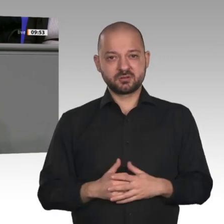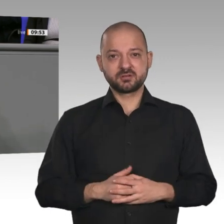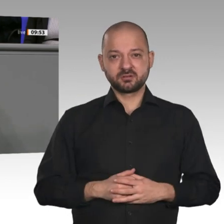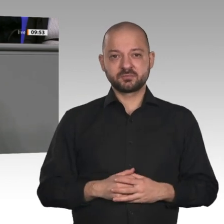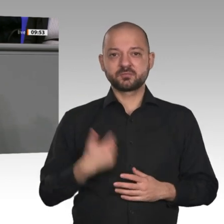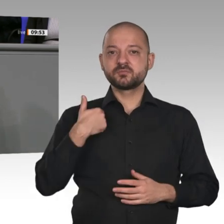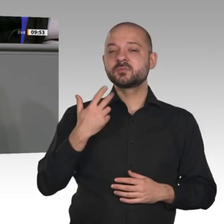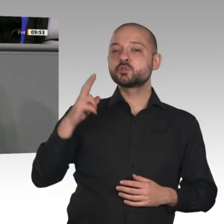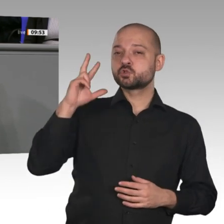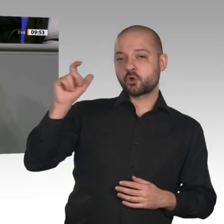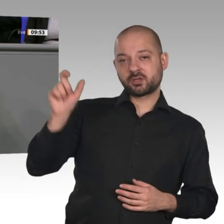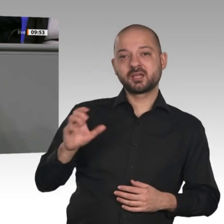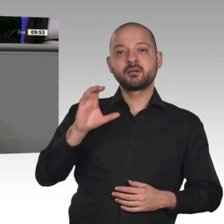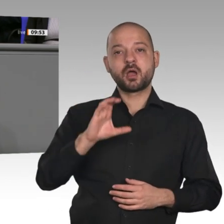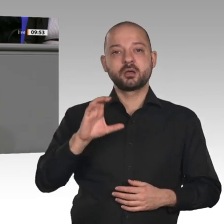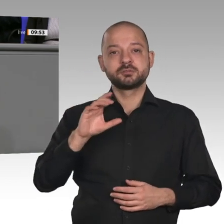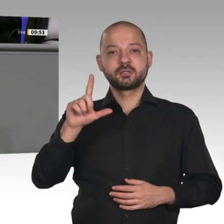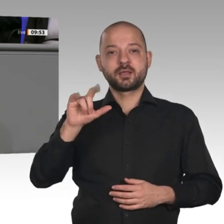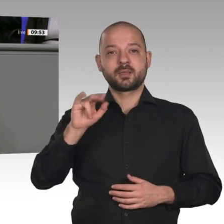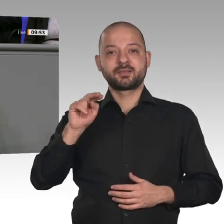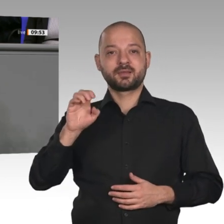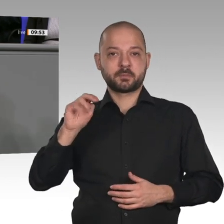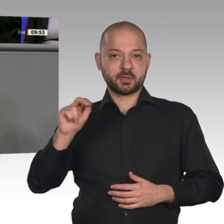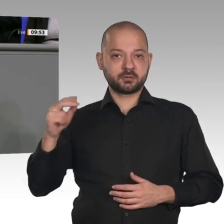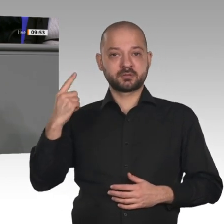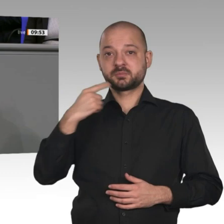er ist ja auch für alle eingeführt worden. Die Unternehmen brauchen endlich eine deutliche